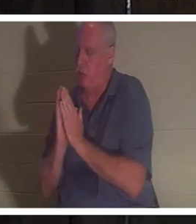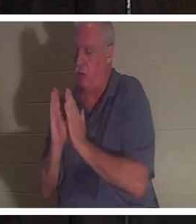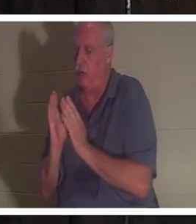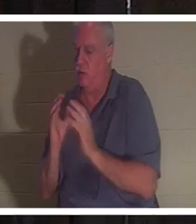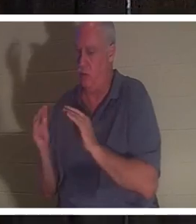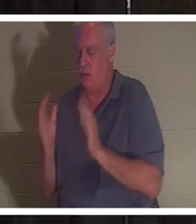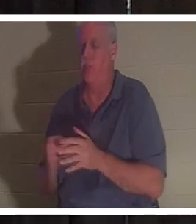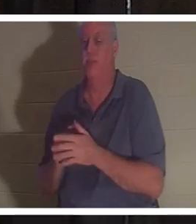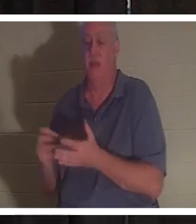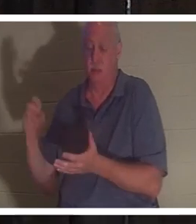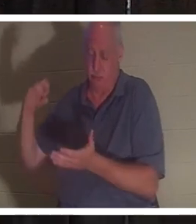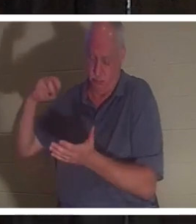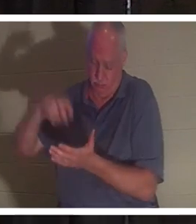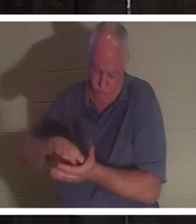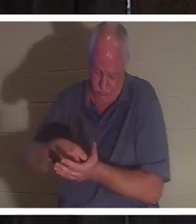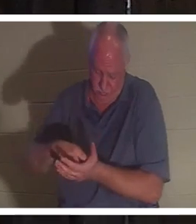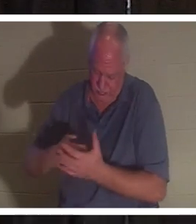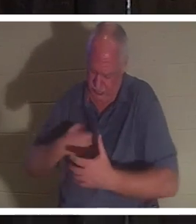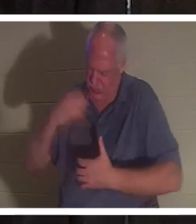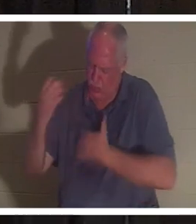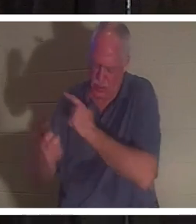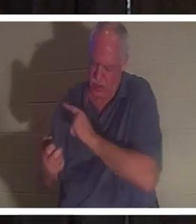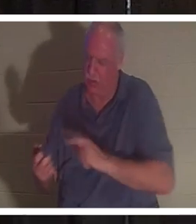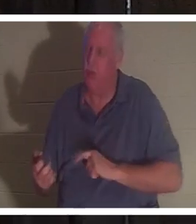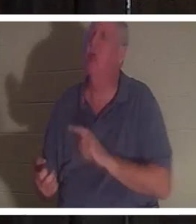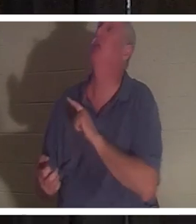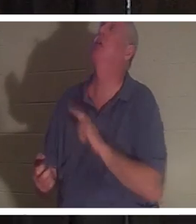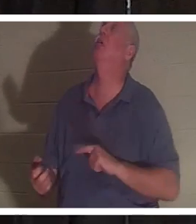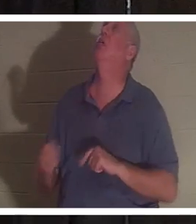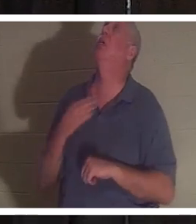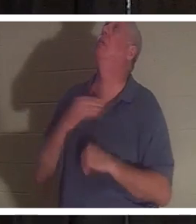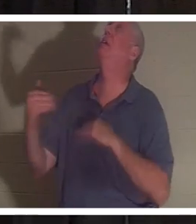무릎을 꿇고 주님께 부르짖었습니다. 그는 말했다: "주님 제발 그녀를 돌려보내주세요